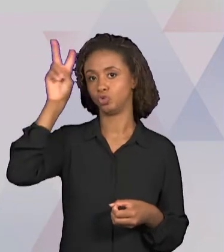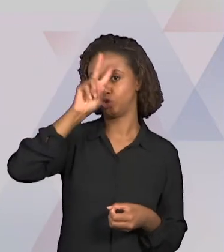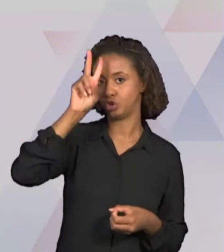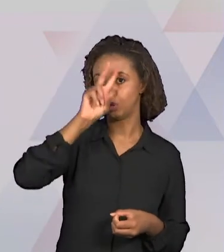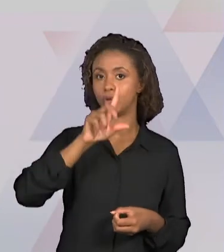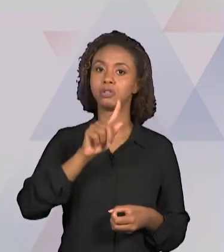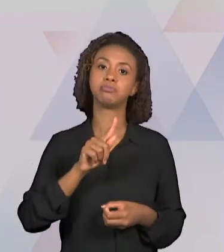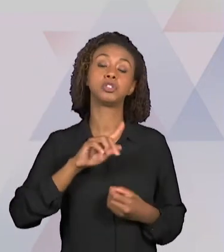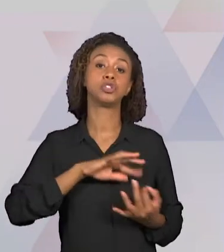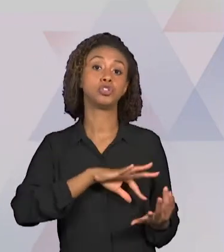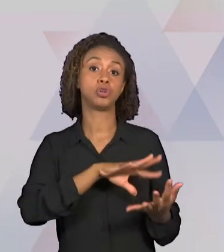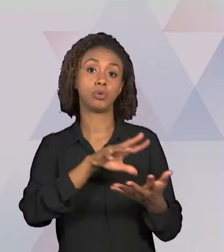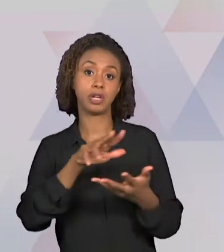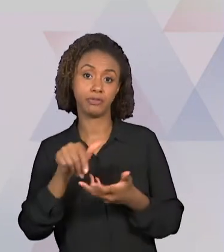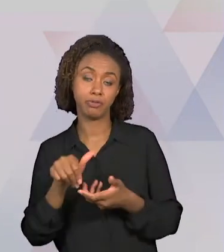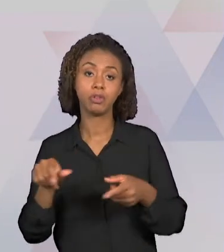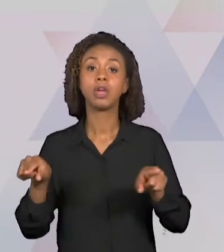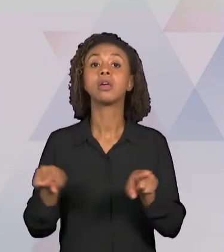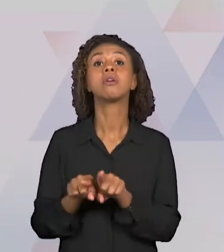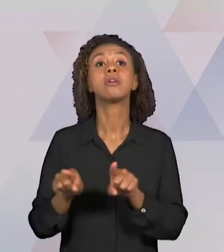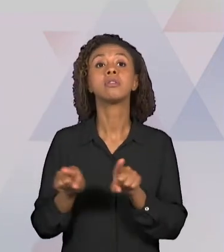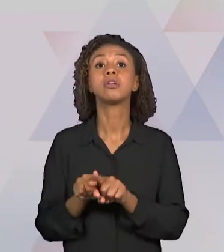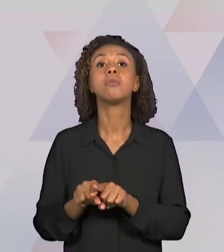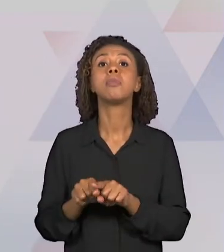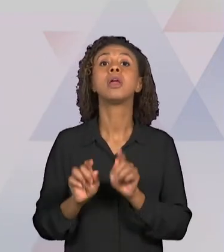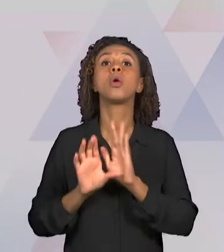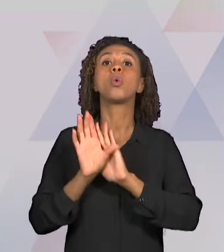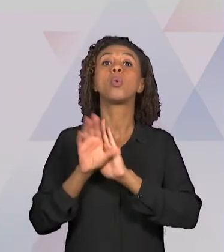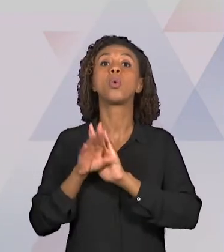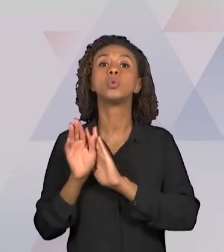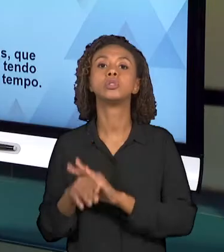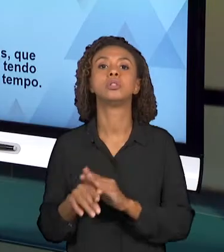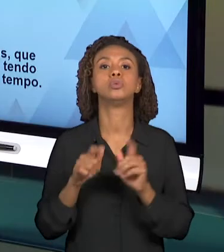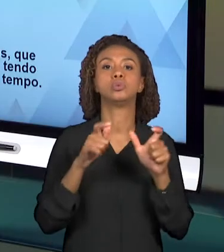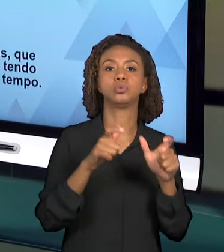CONCEITO DE LUGAR E TEMPO, PORTANTO, O CONTEÚDO